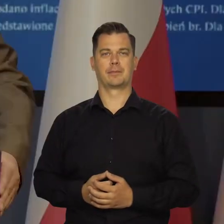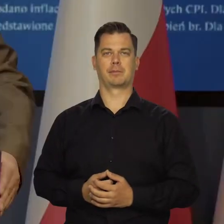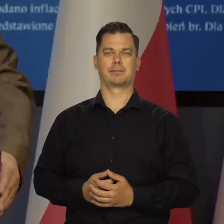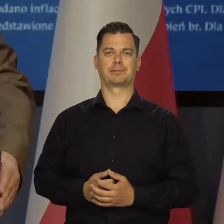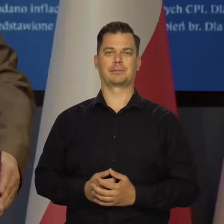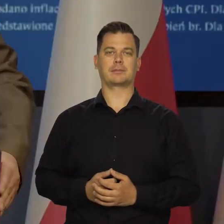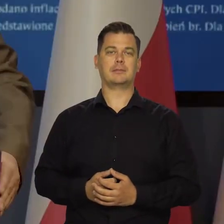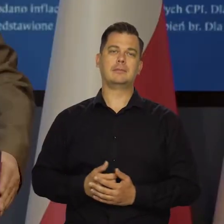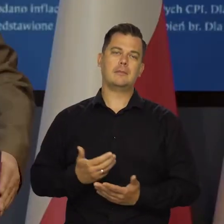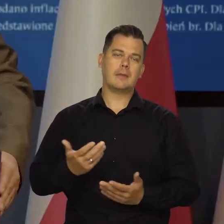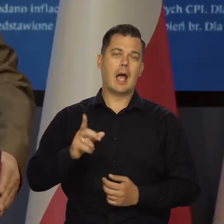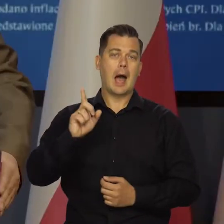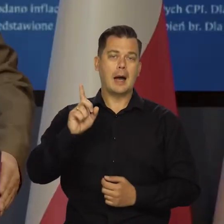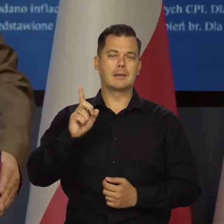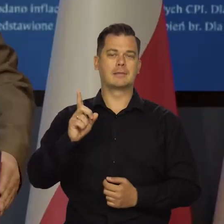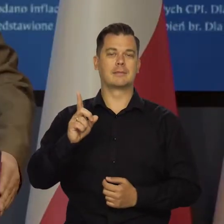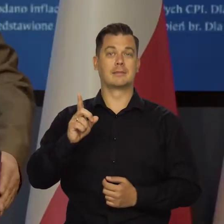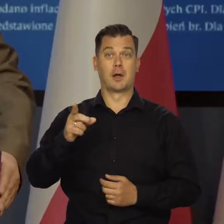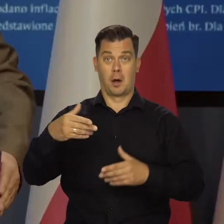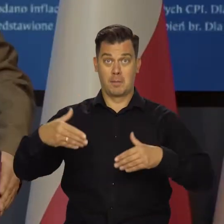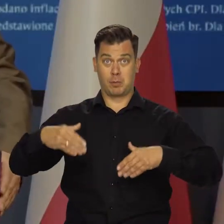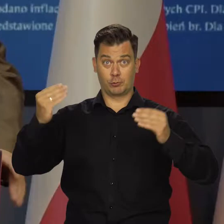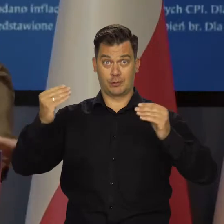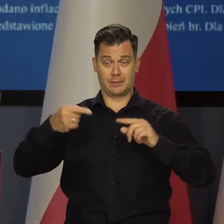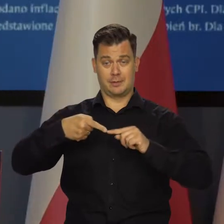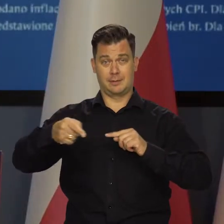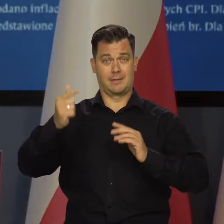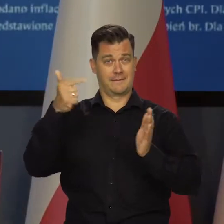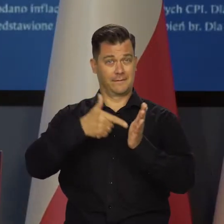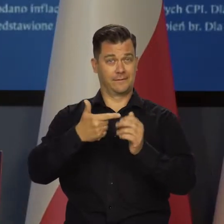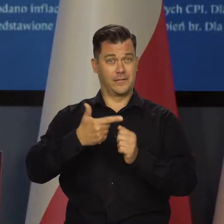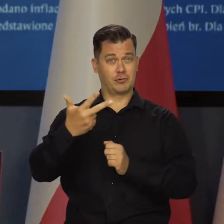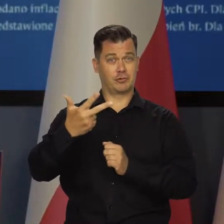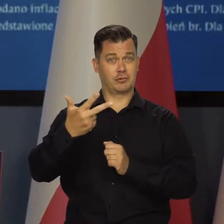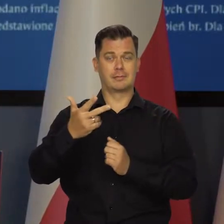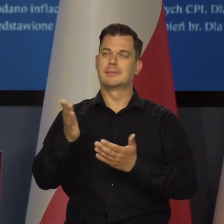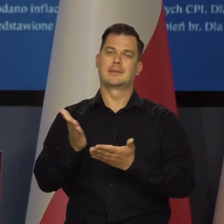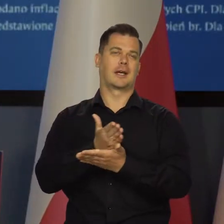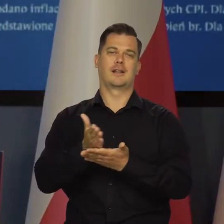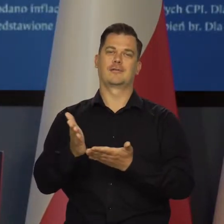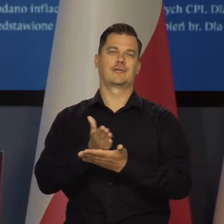Niespodziewane, ale sam początek przyszłego roku oczywiście silnie zależy